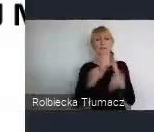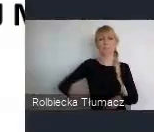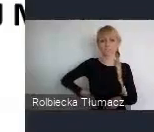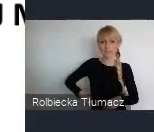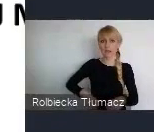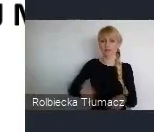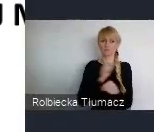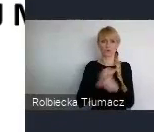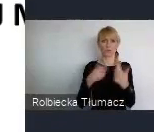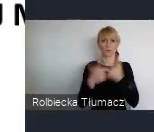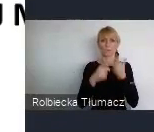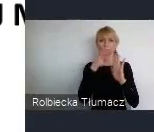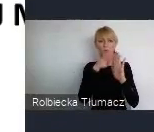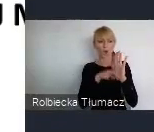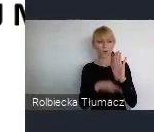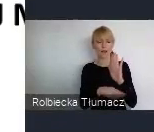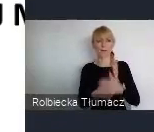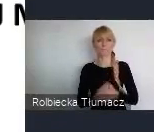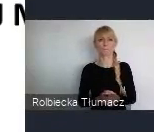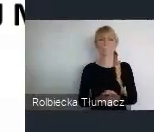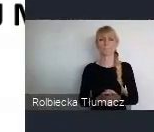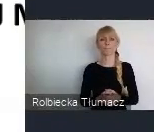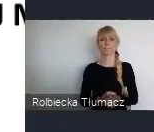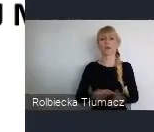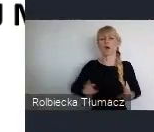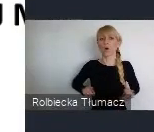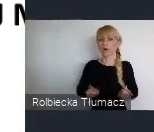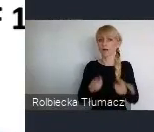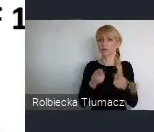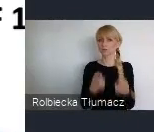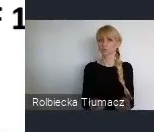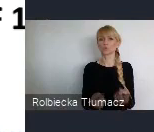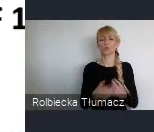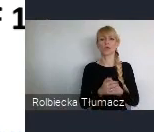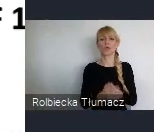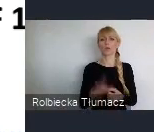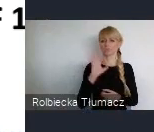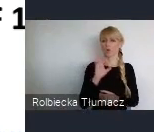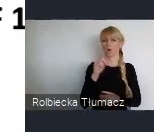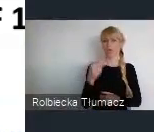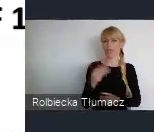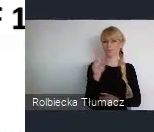Czyli, no organizacją przy ONZ, która zajmuje się właśnie siedliskami